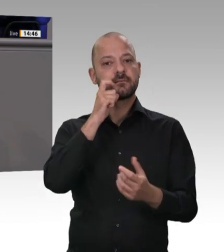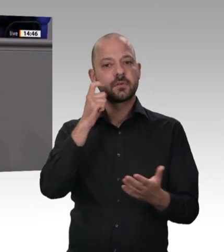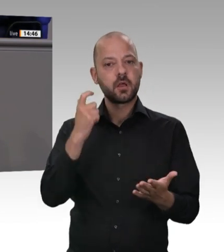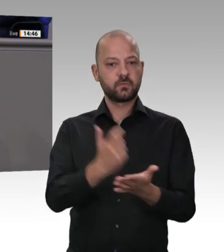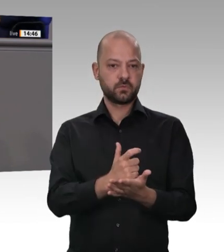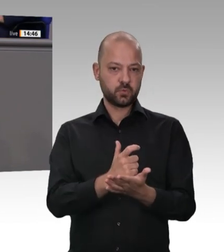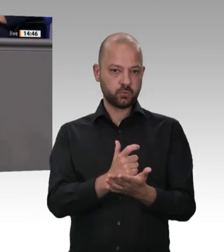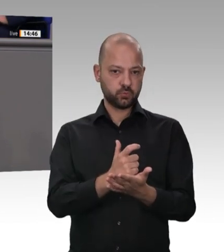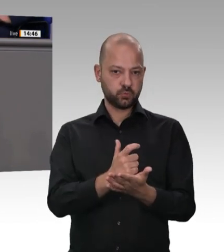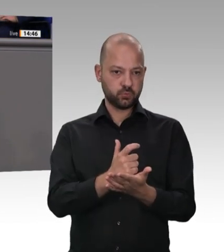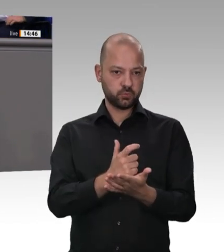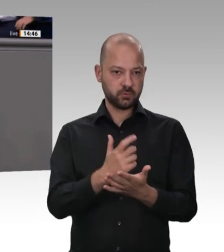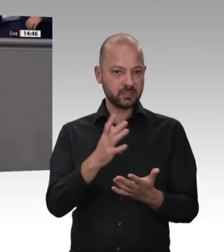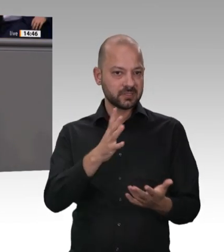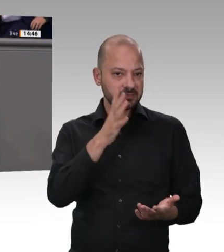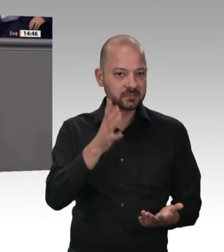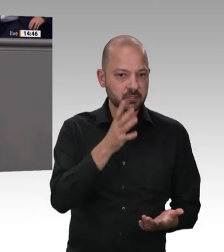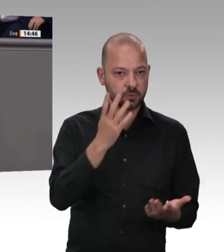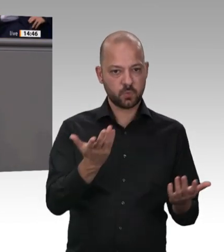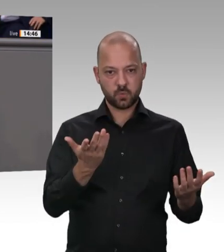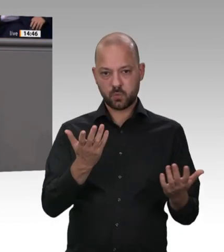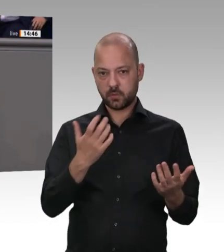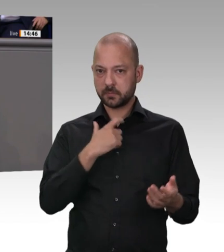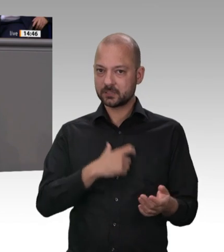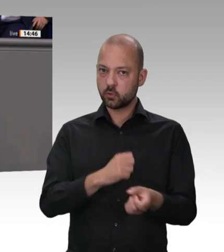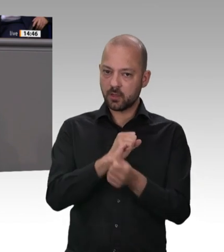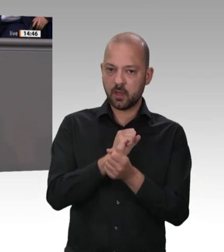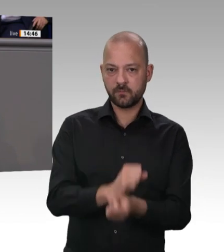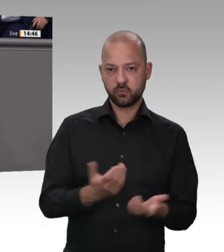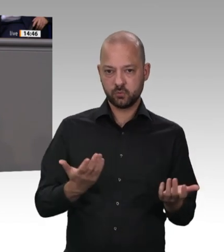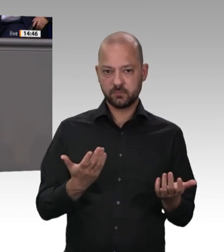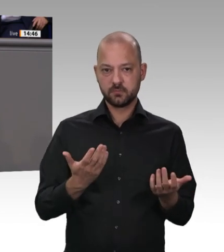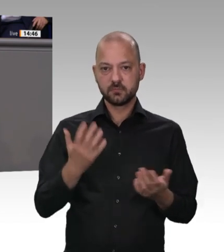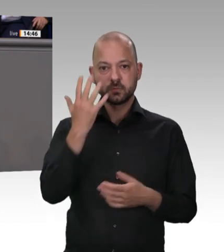das ist beschämend. Hier wird bestehende Marktmacht nicht für Fortschritt und Innovation